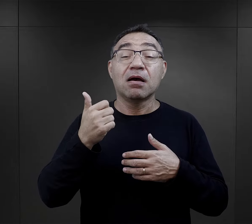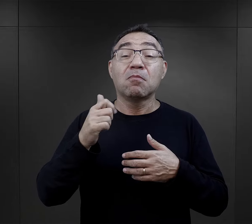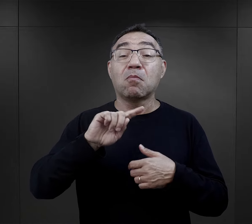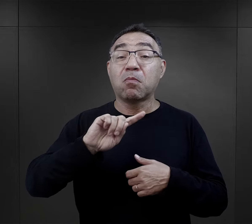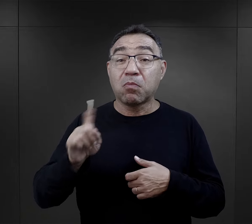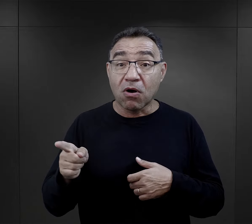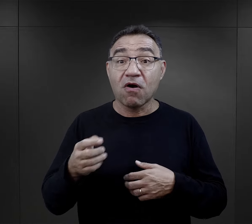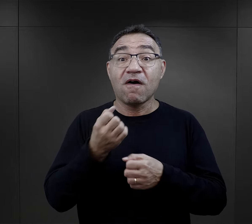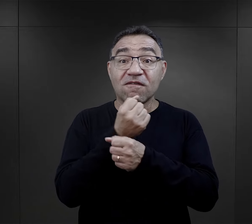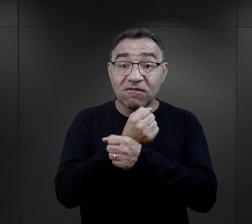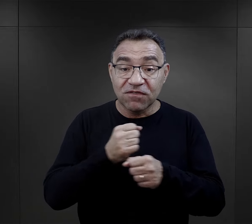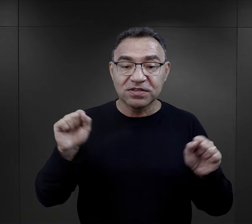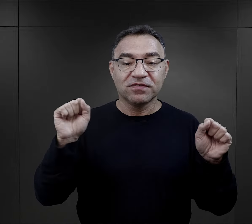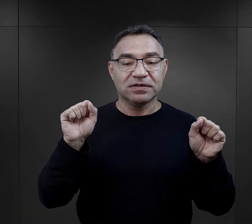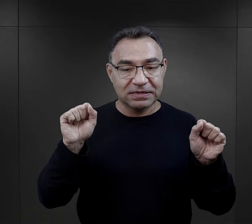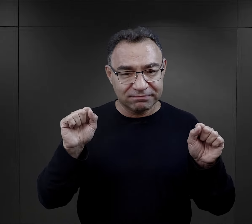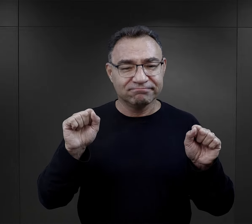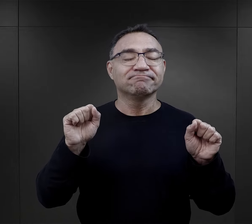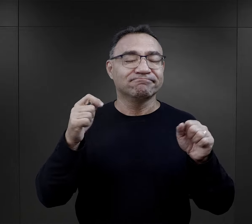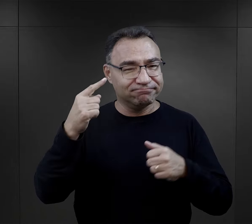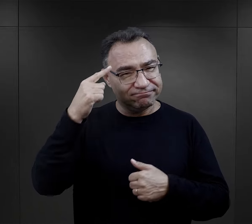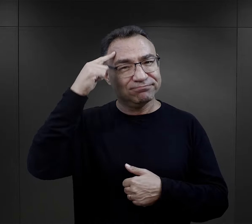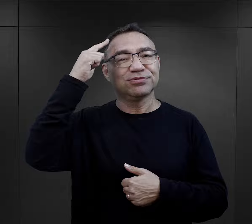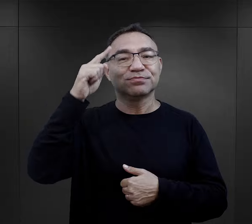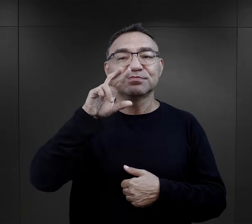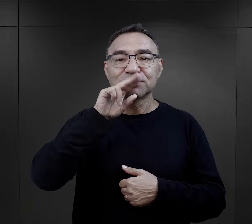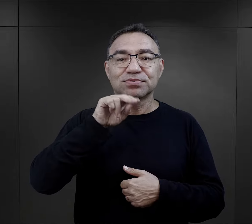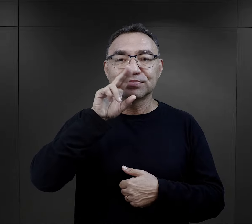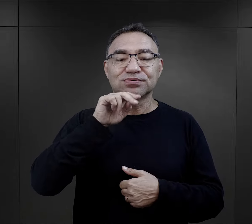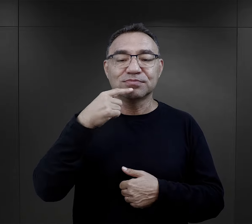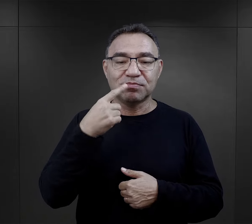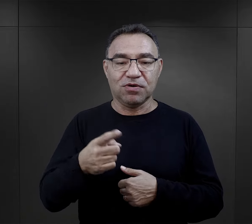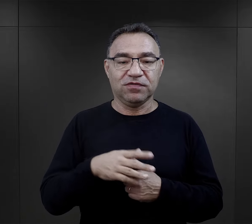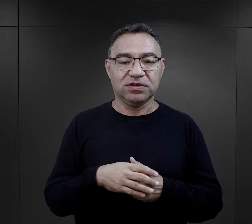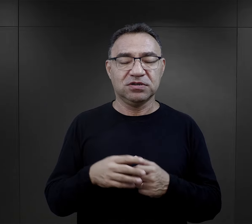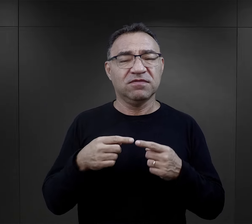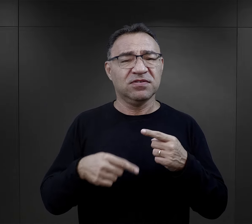i wiele, wiele lat po wyzwoleniu potrafiły je recytować.